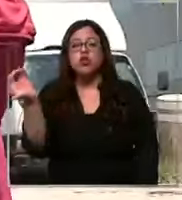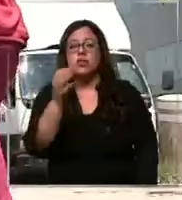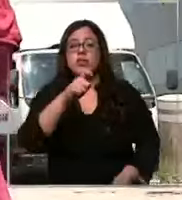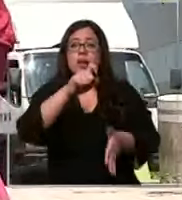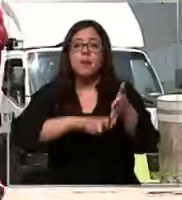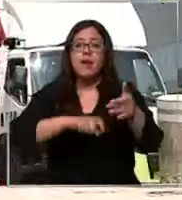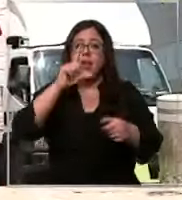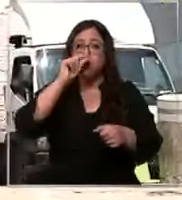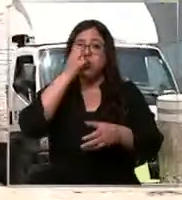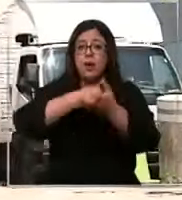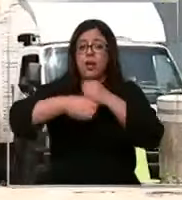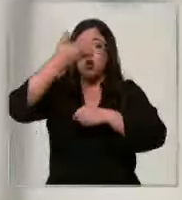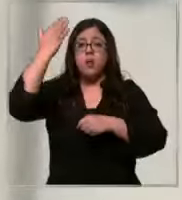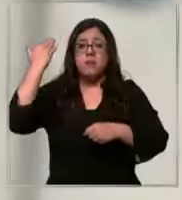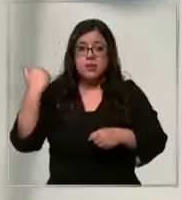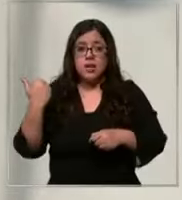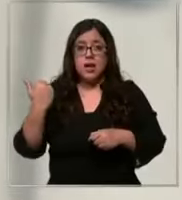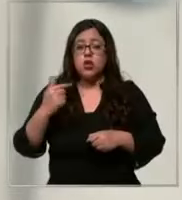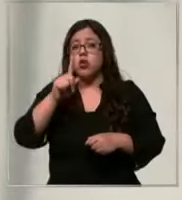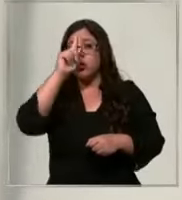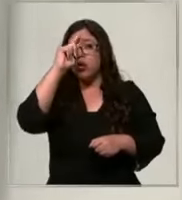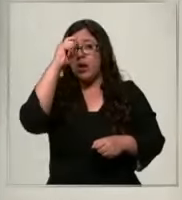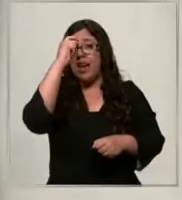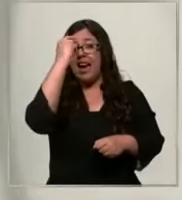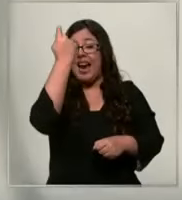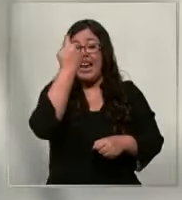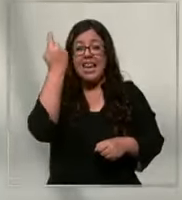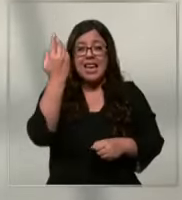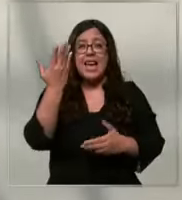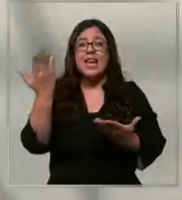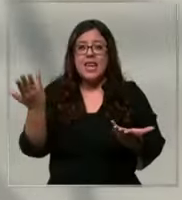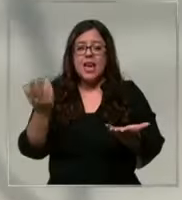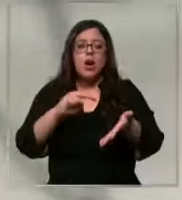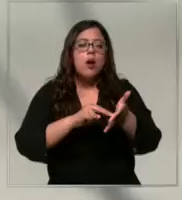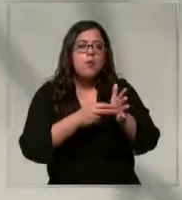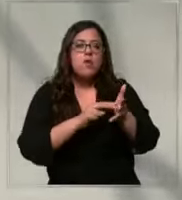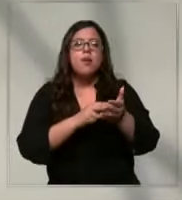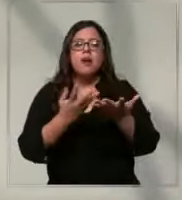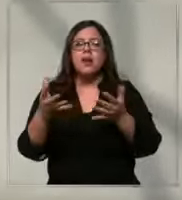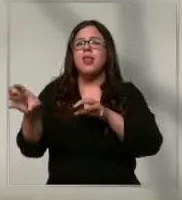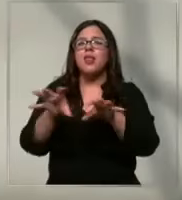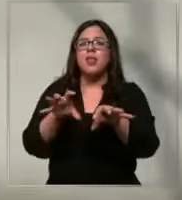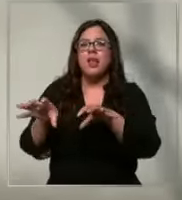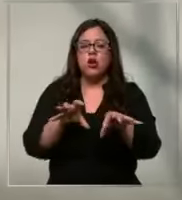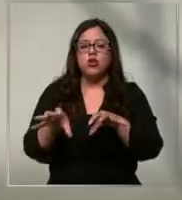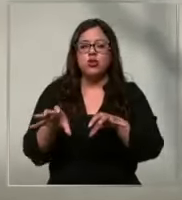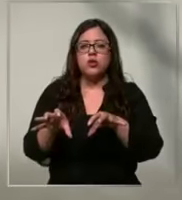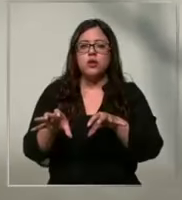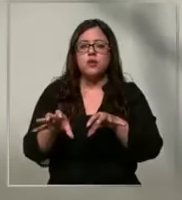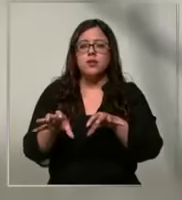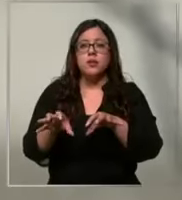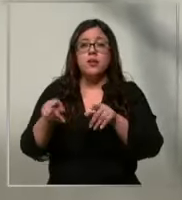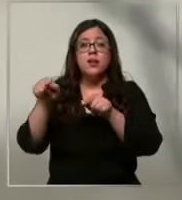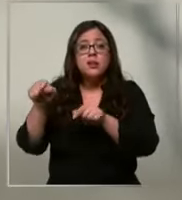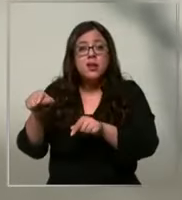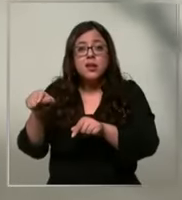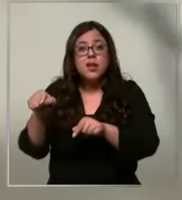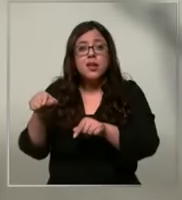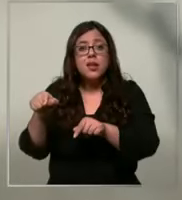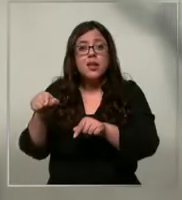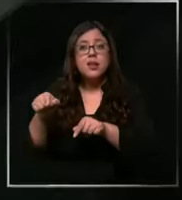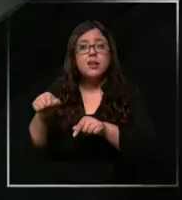del año pasado la clínica viene con un importante déficit de insumos optaron por ocultar su rostro